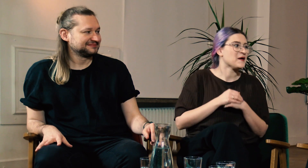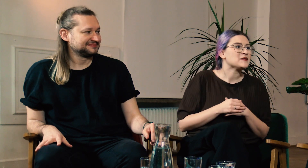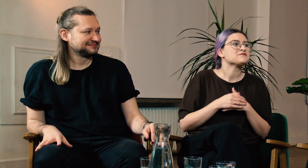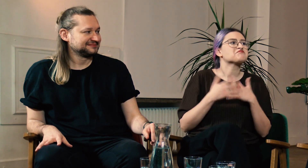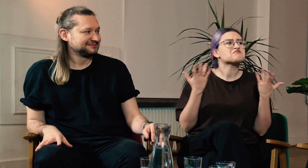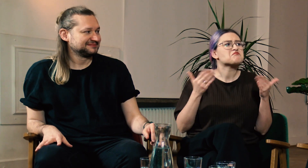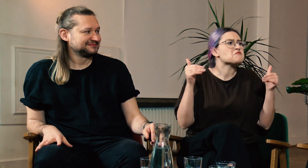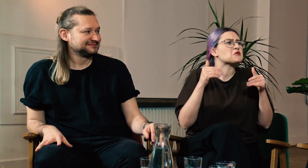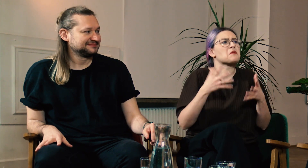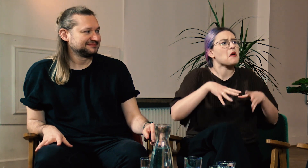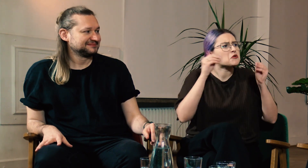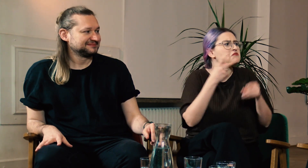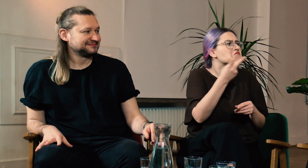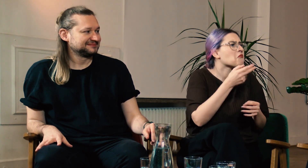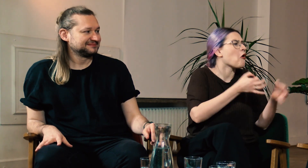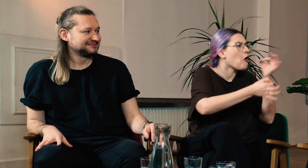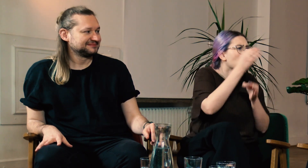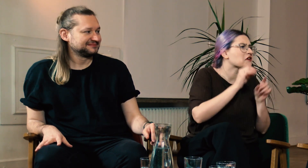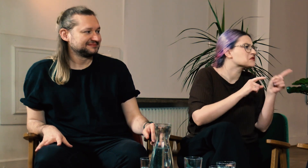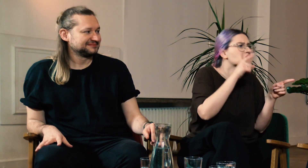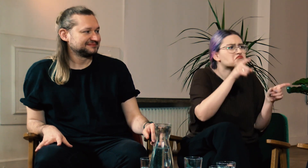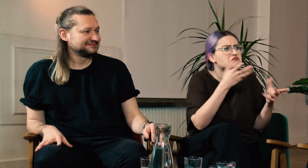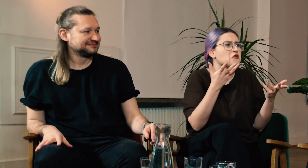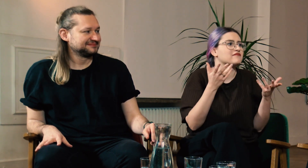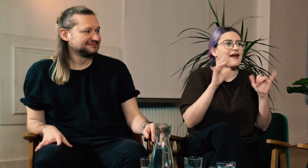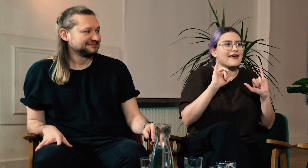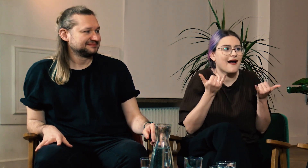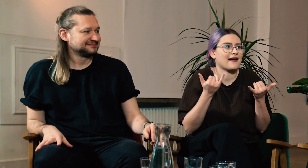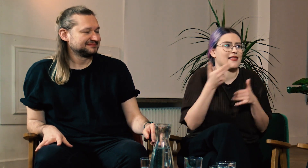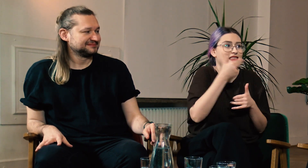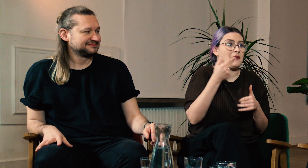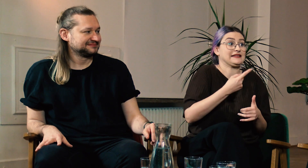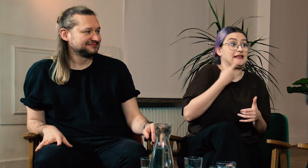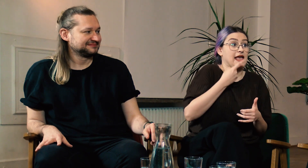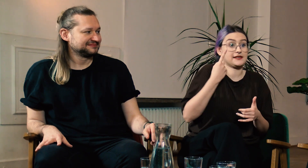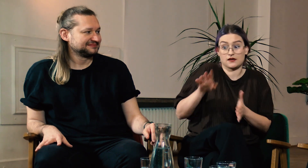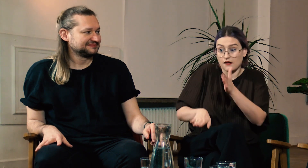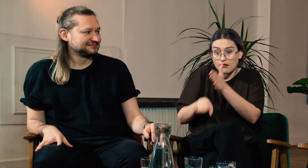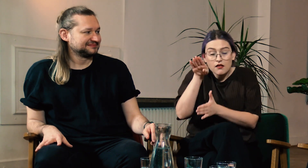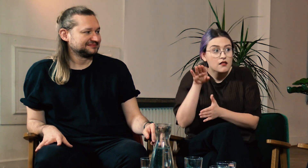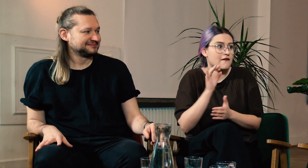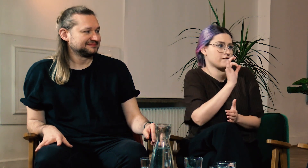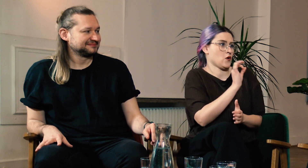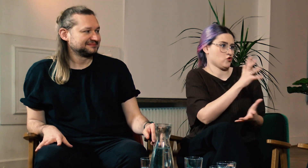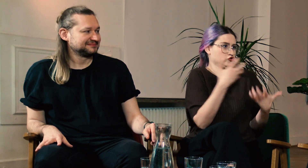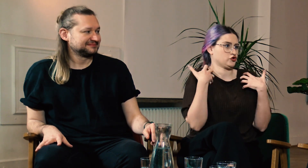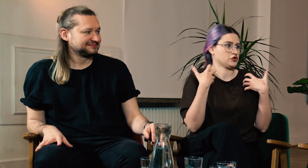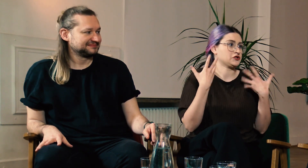Może na początku opowiecie nam jak wyglądało wasze życie pod względem językowym.